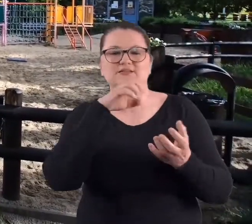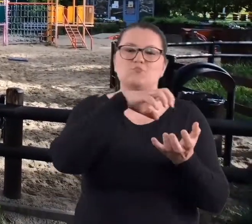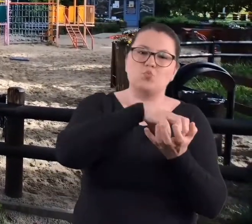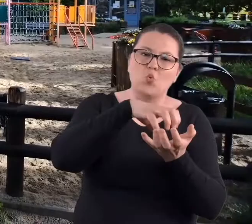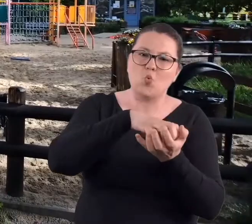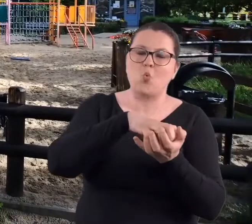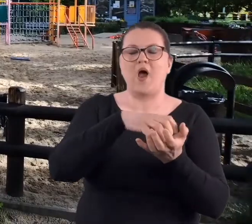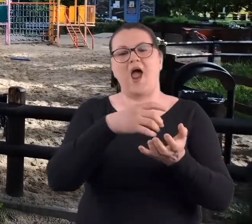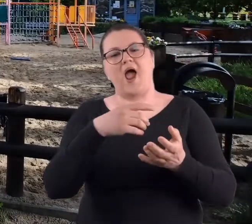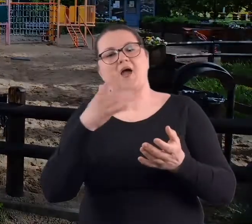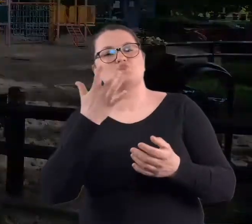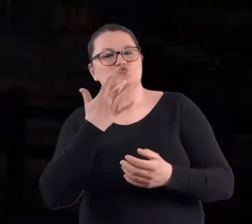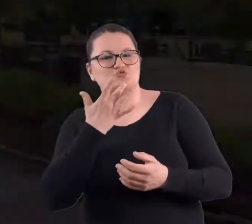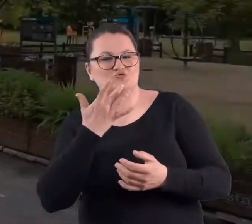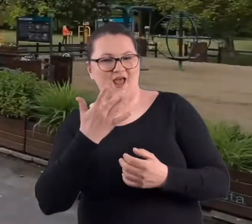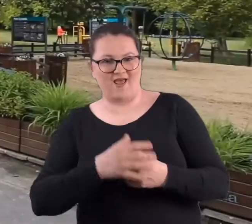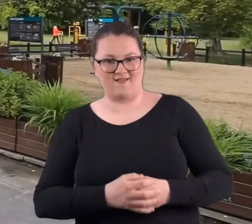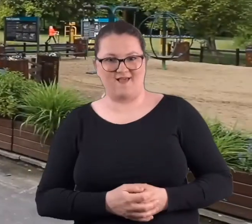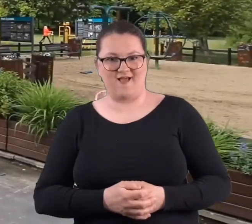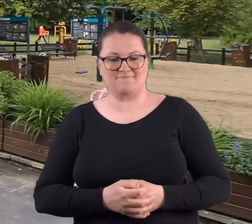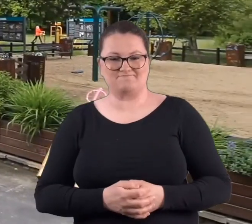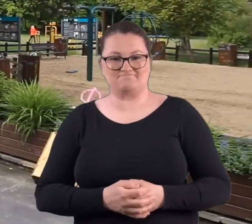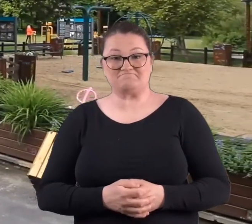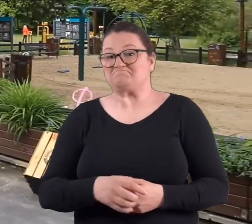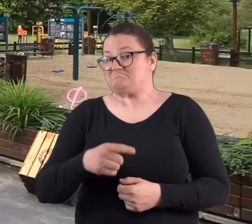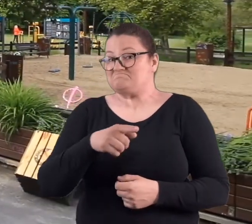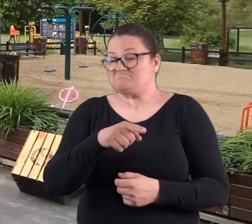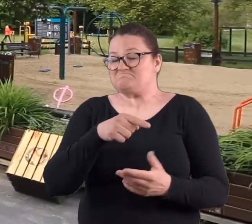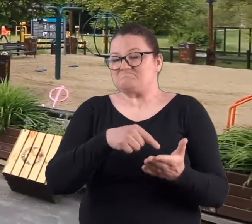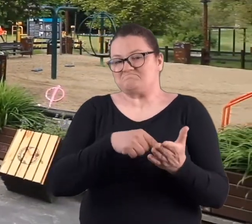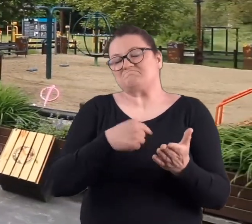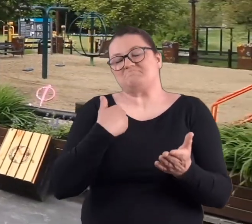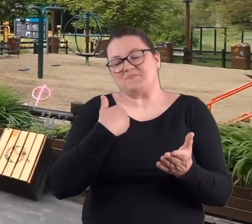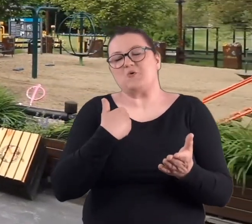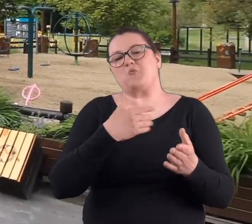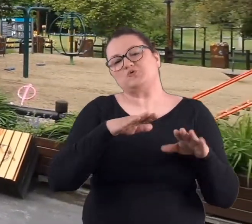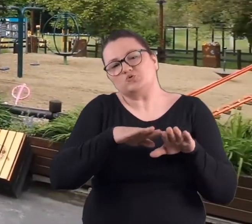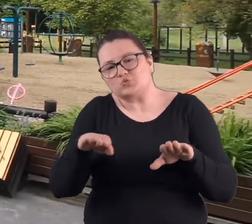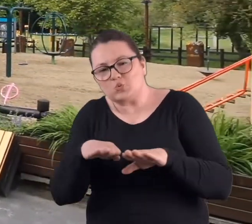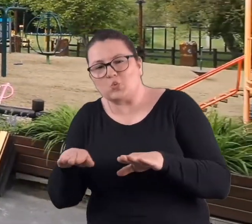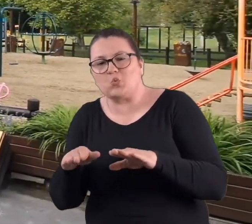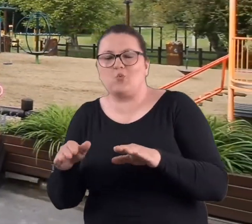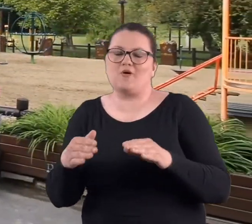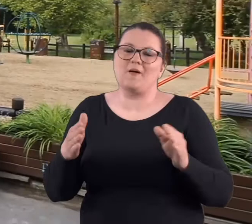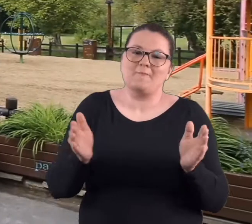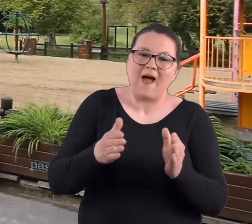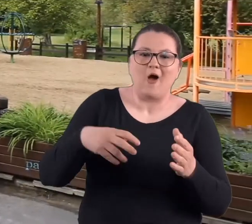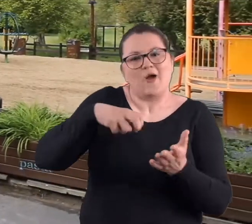z bułką i musztardą. I aczkolwiek były tam stoliczki, jakieś